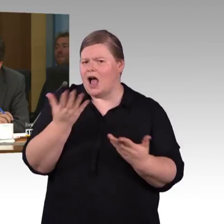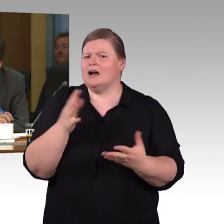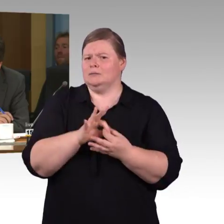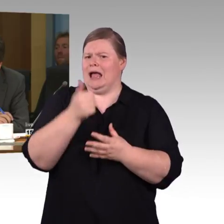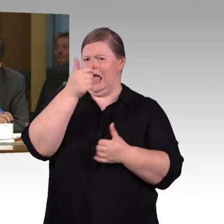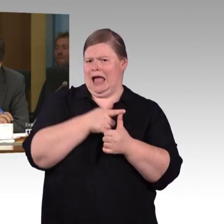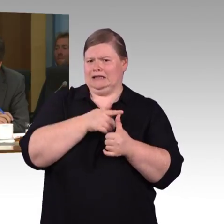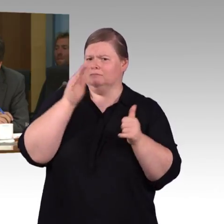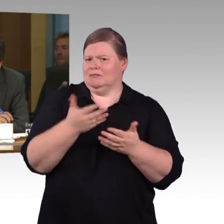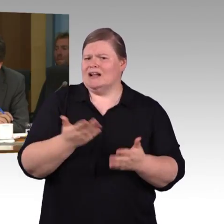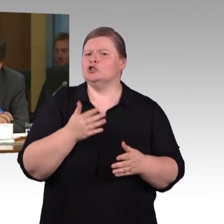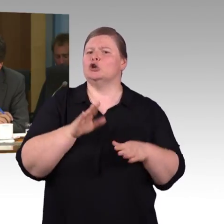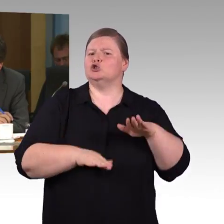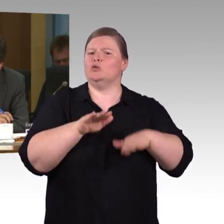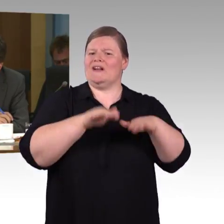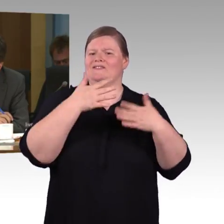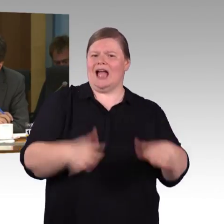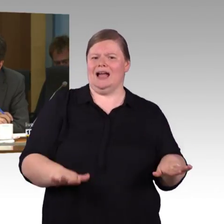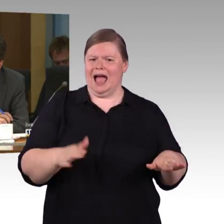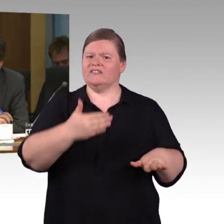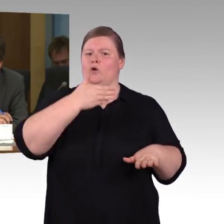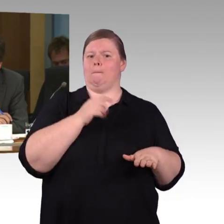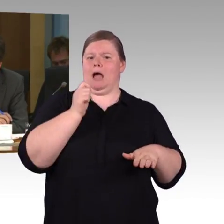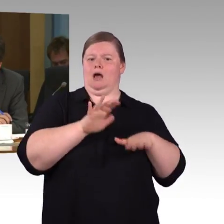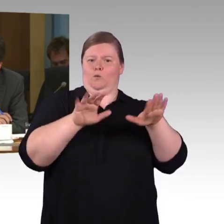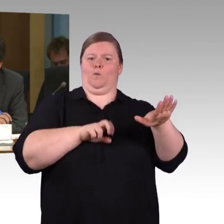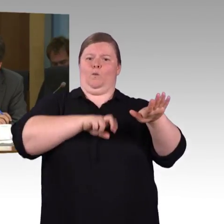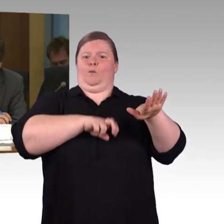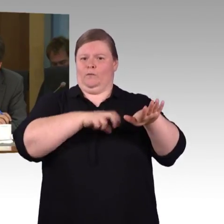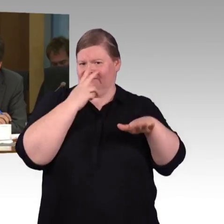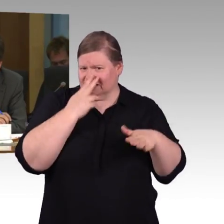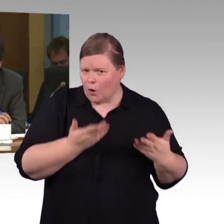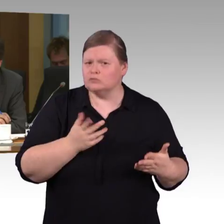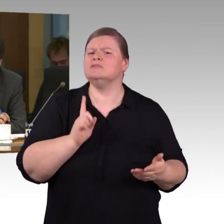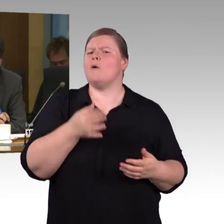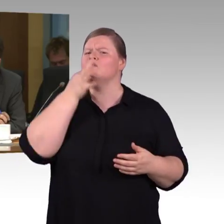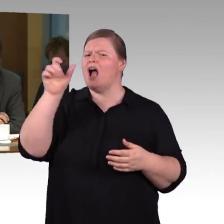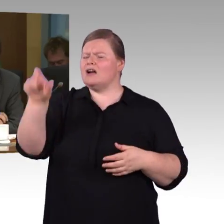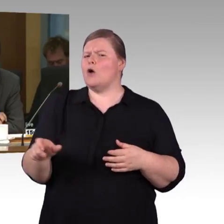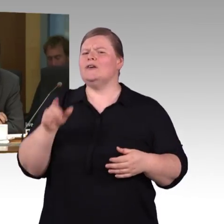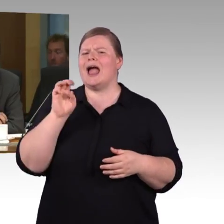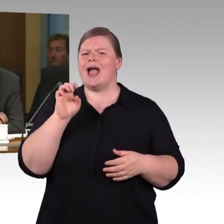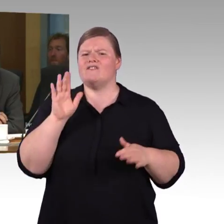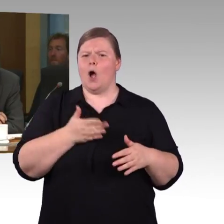zwischen DB und dem deutschen Verkehrsministerium, dass man Bahnhöfe mit weniger als 1000 Reisenden